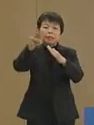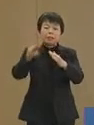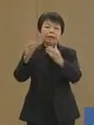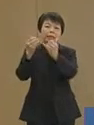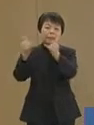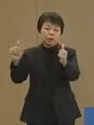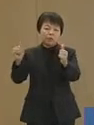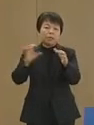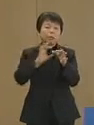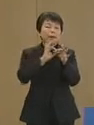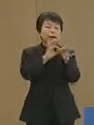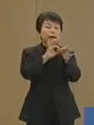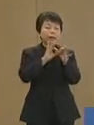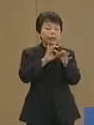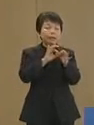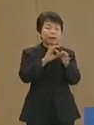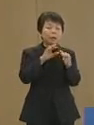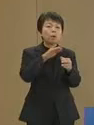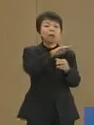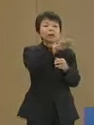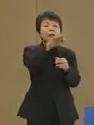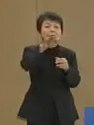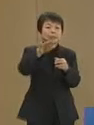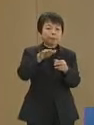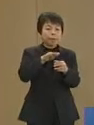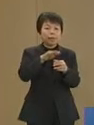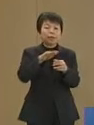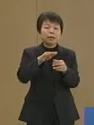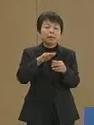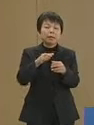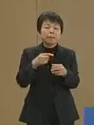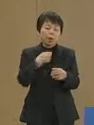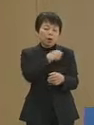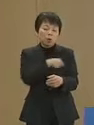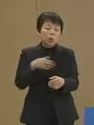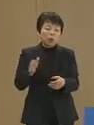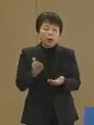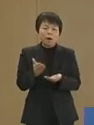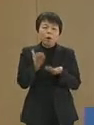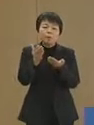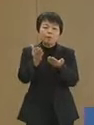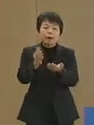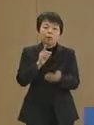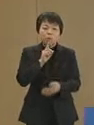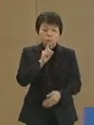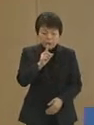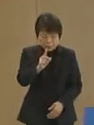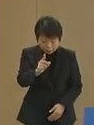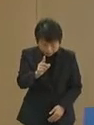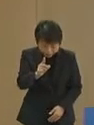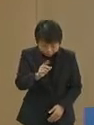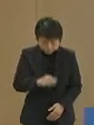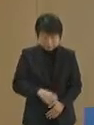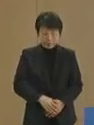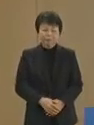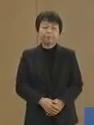関係者の皆さまには心から お見舞いを申し上げます